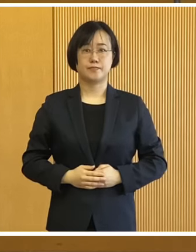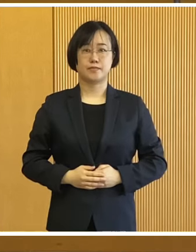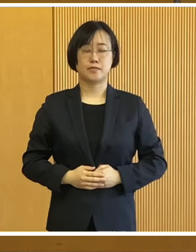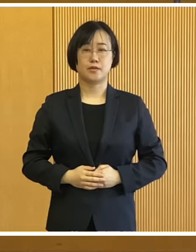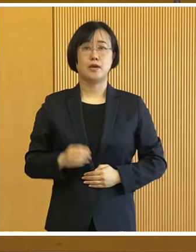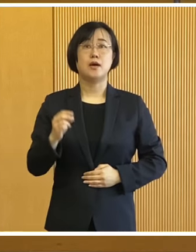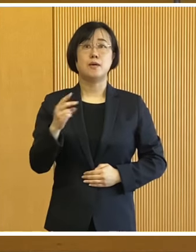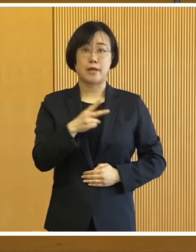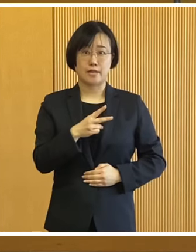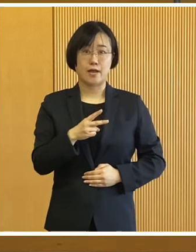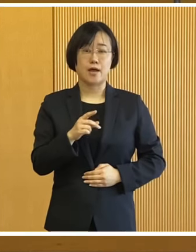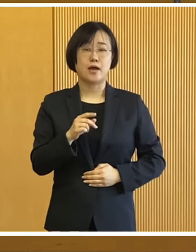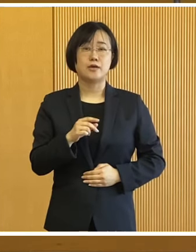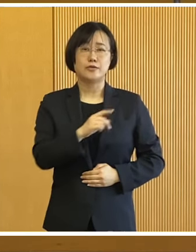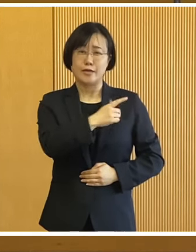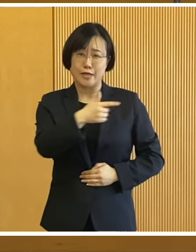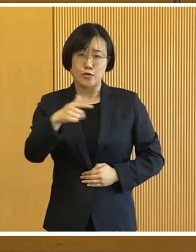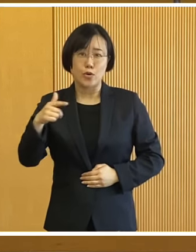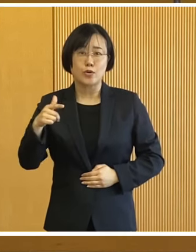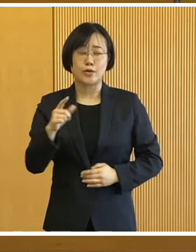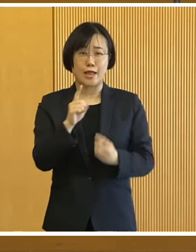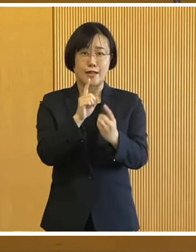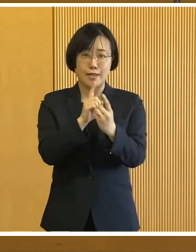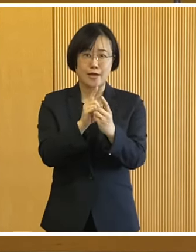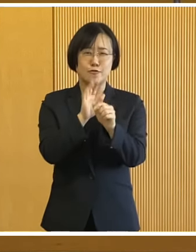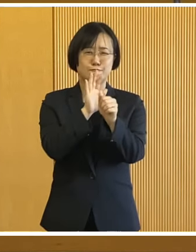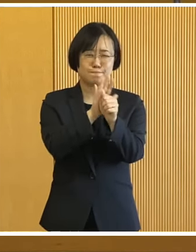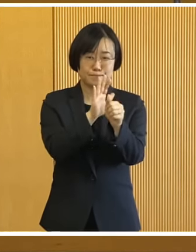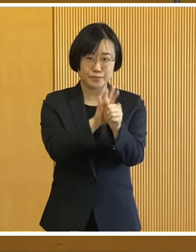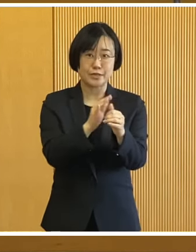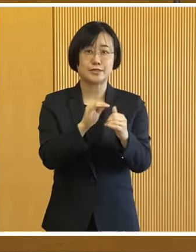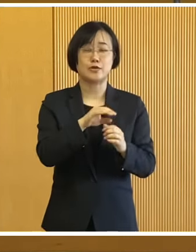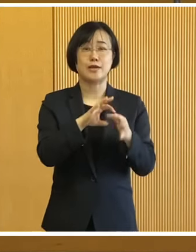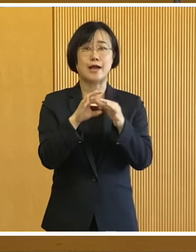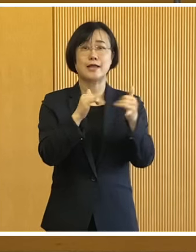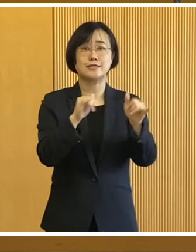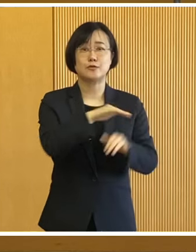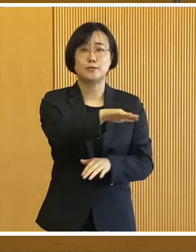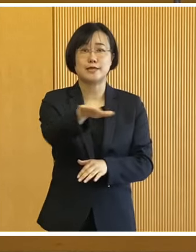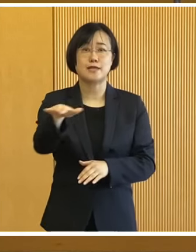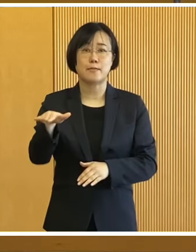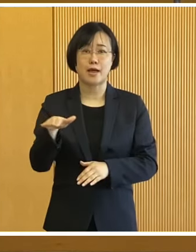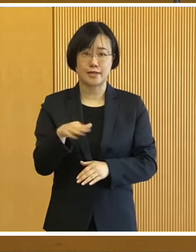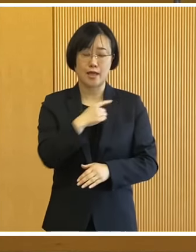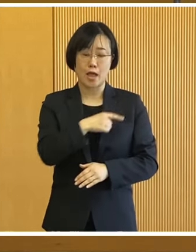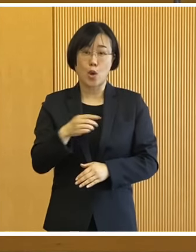また今もその対応に ご尽力されております 関係者の皆様に